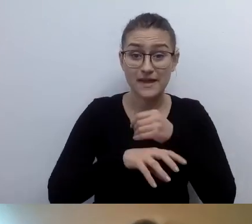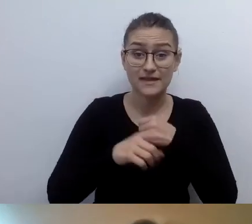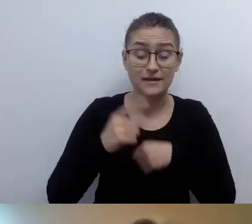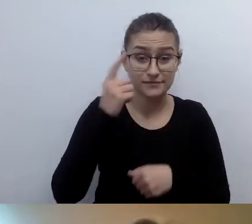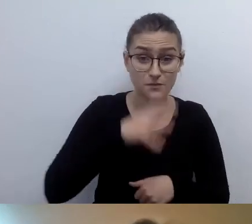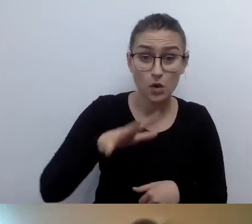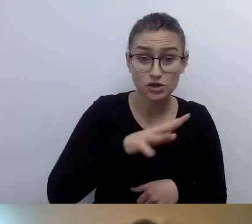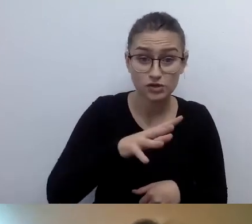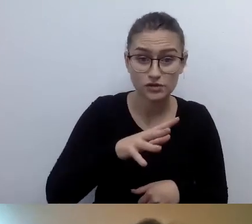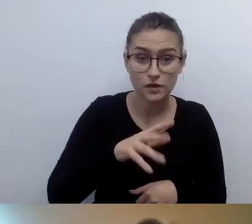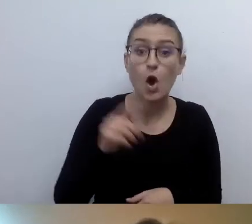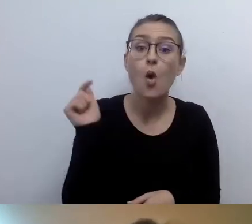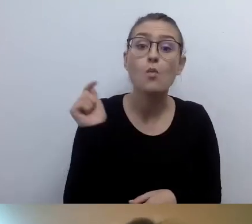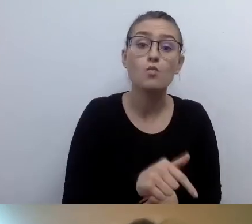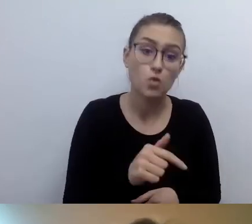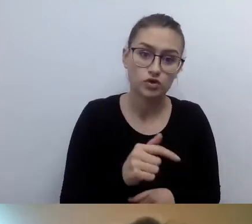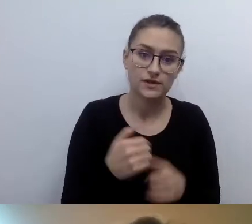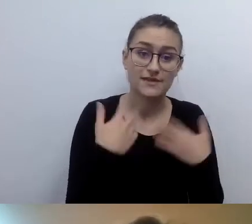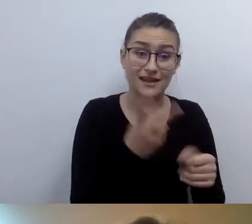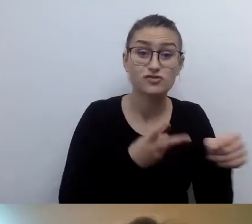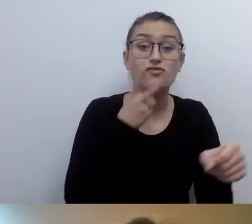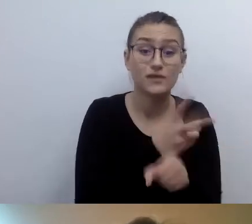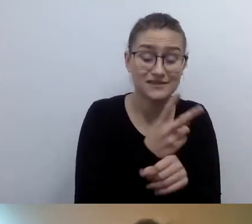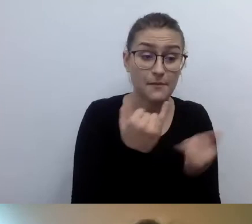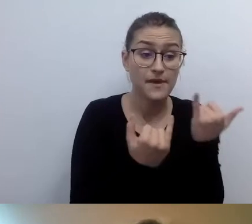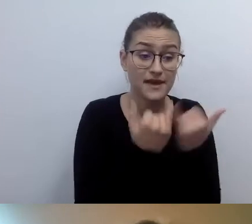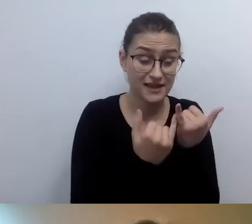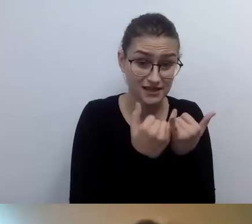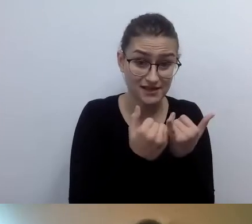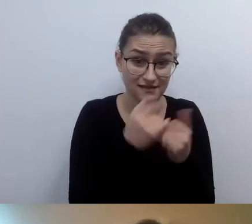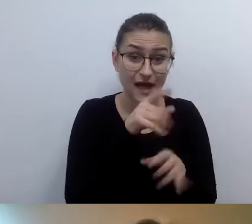Jeśli coś jest tylko na Facebooku, Instagramie czy YouTubie,